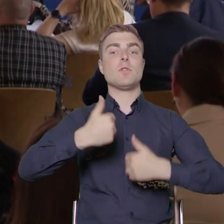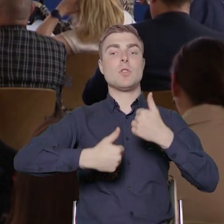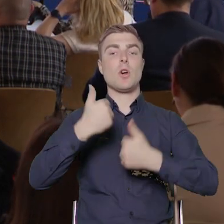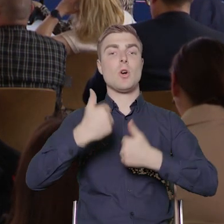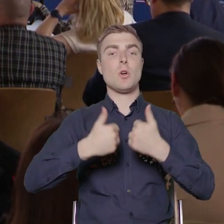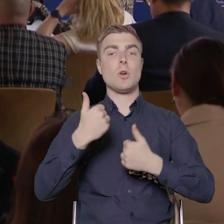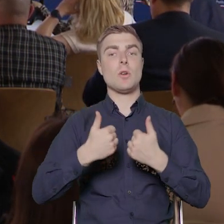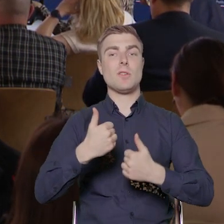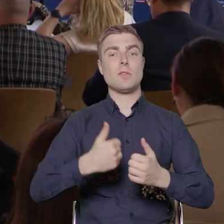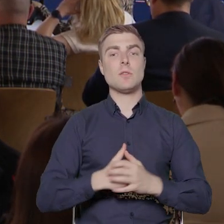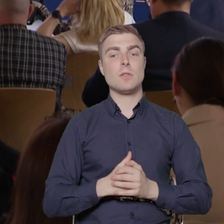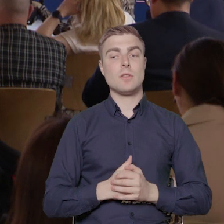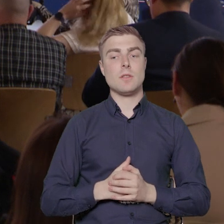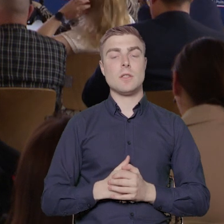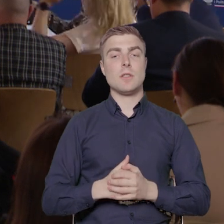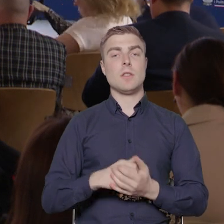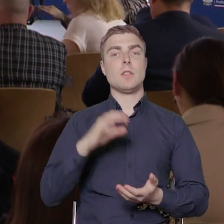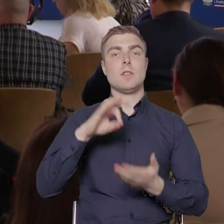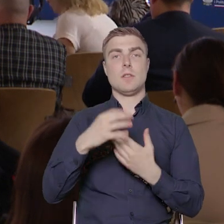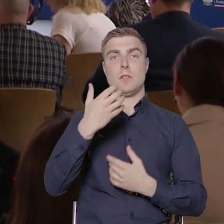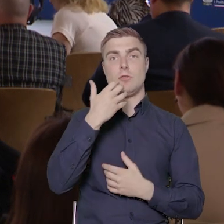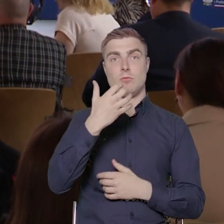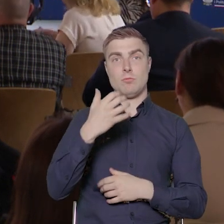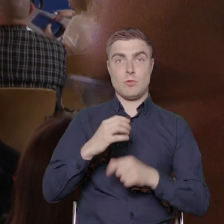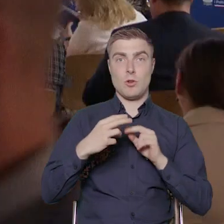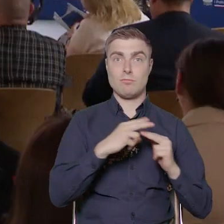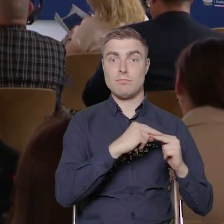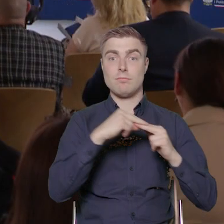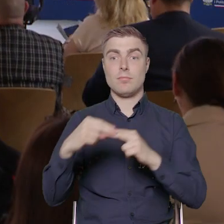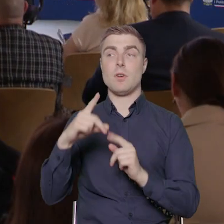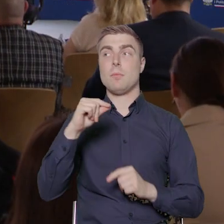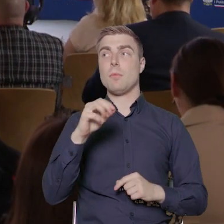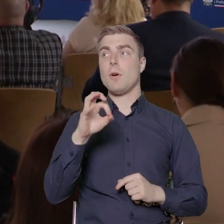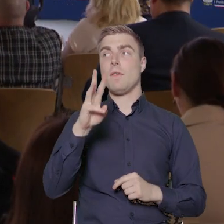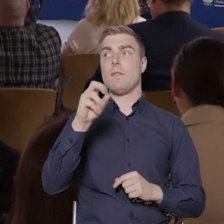kontynuacją tych dwóch poprzednich z Powera i dotyczy dostępności